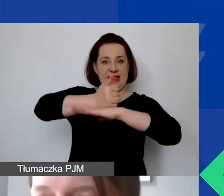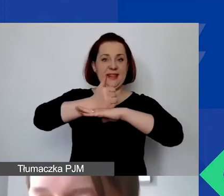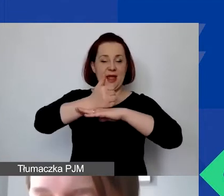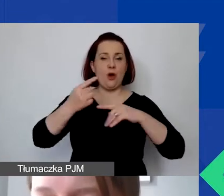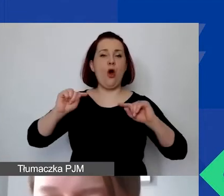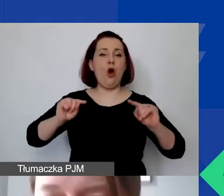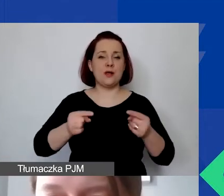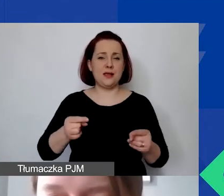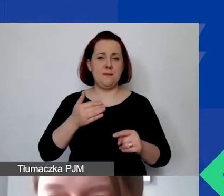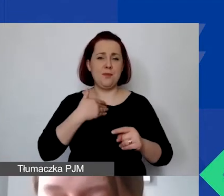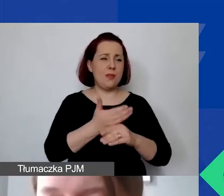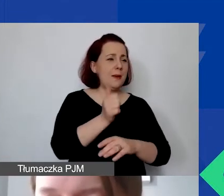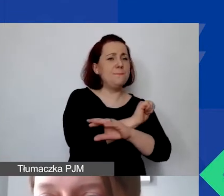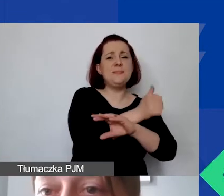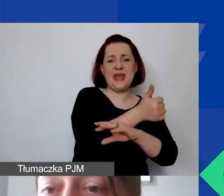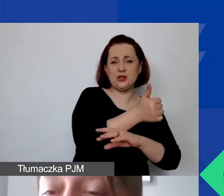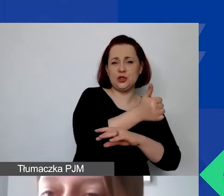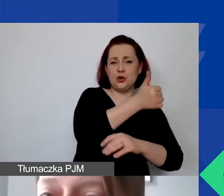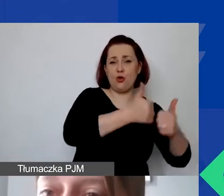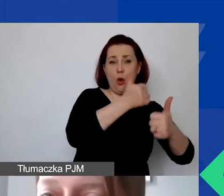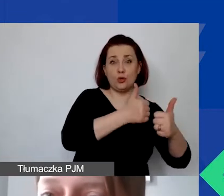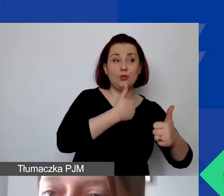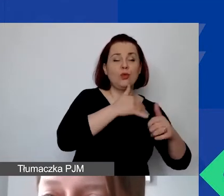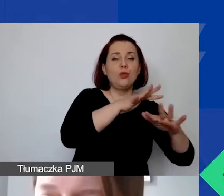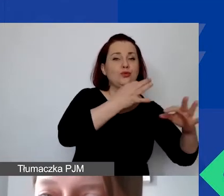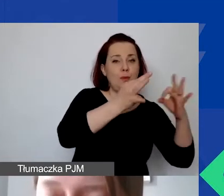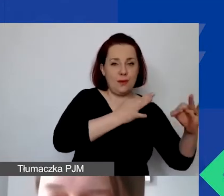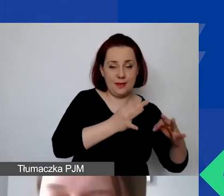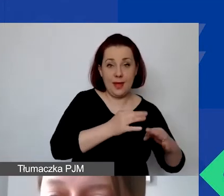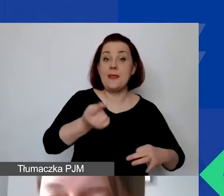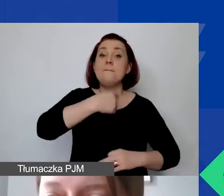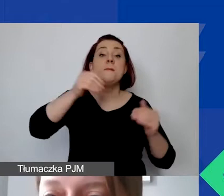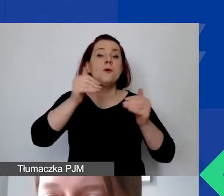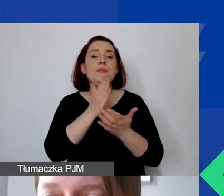na poziomie pierwszego konkursu tematycznego. Możemy tylko dopuścić 200 zł na osobę